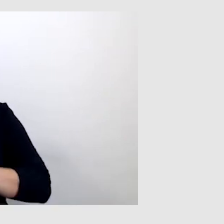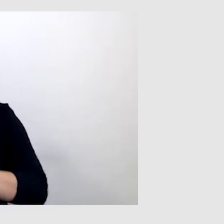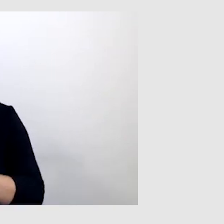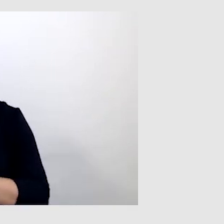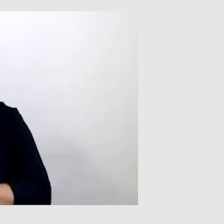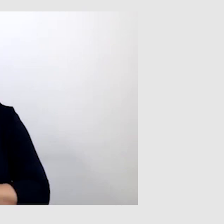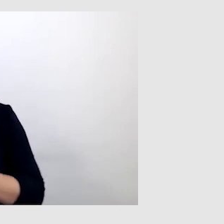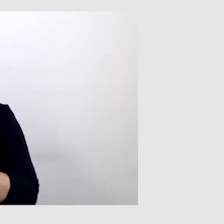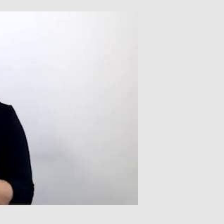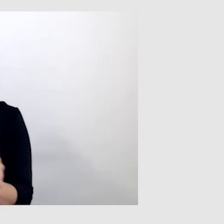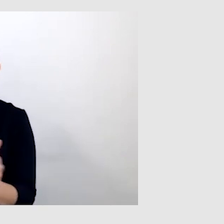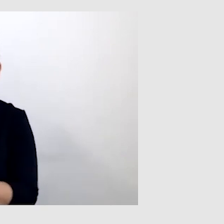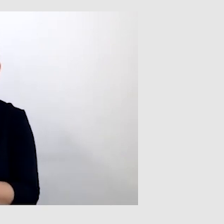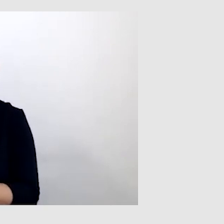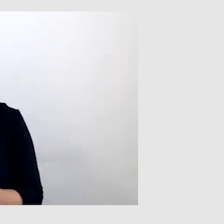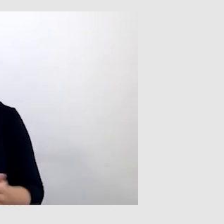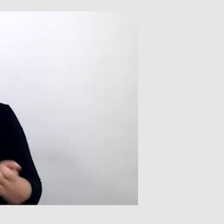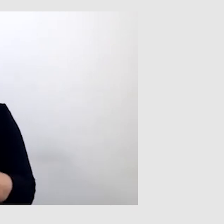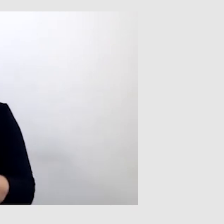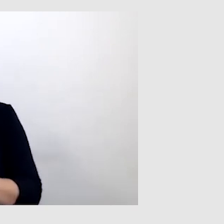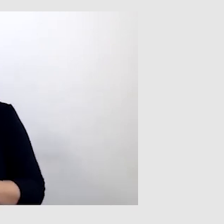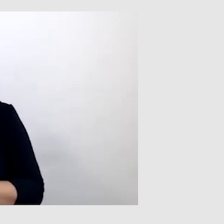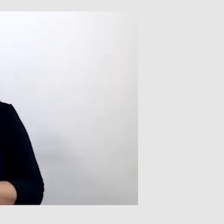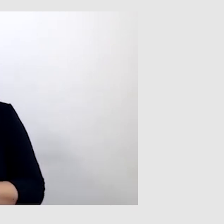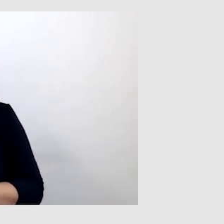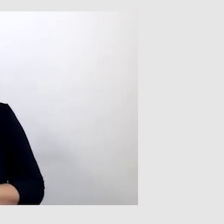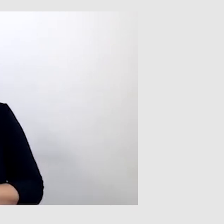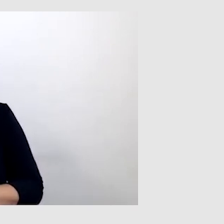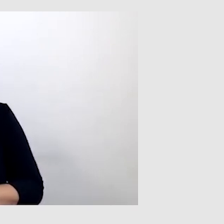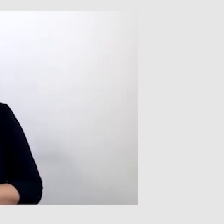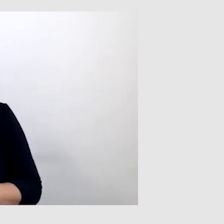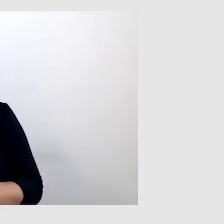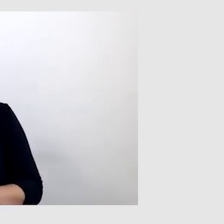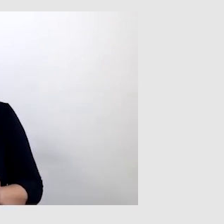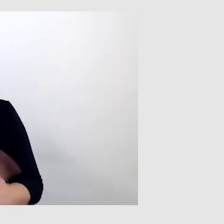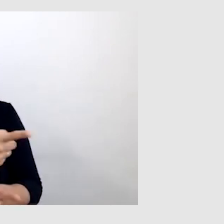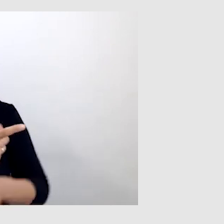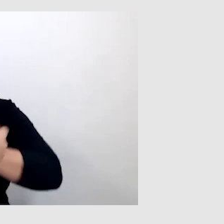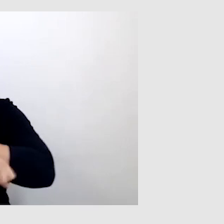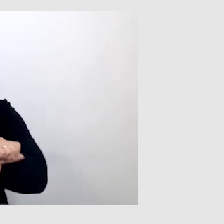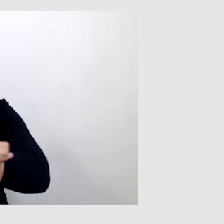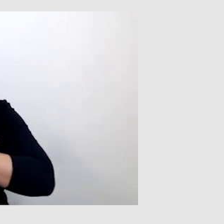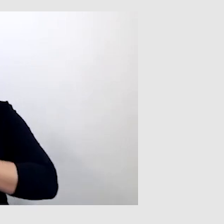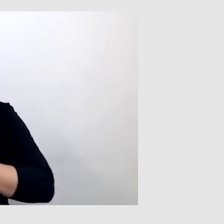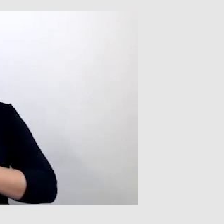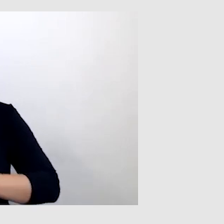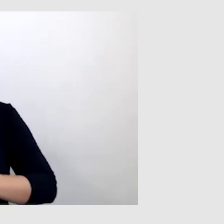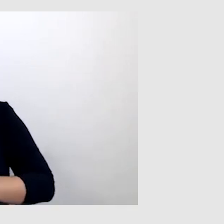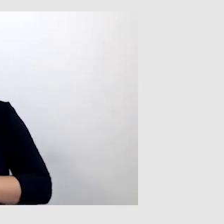asystent albo ktoś, kto wyręczał tę osobę, żeby w imieniu tej osoby zadzwonić.